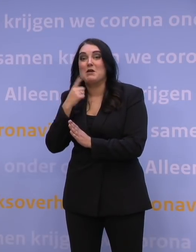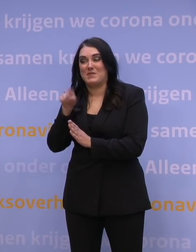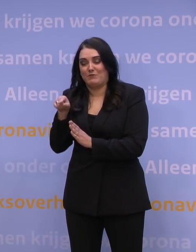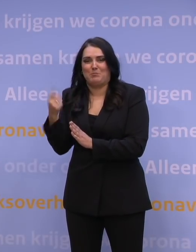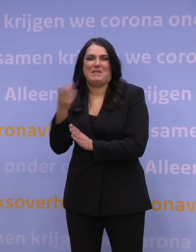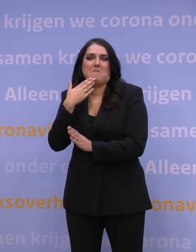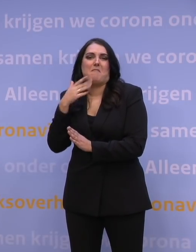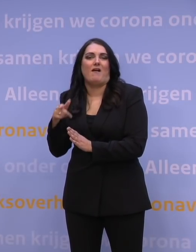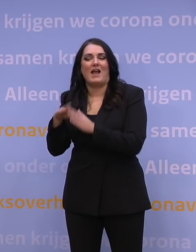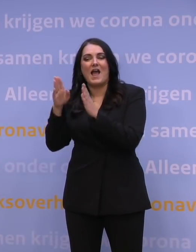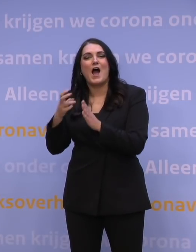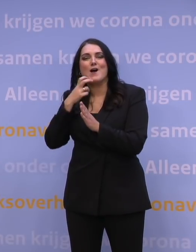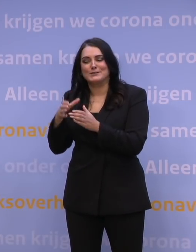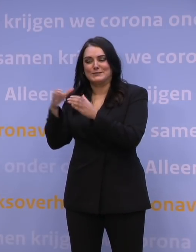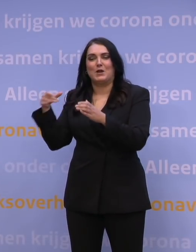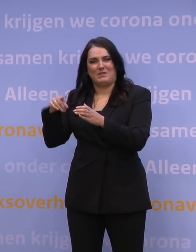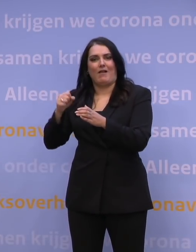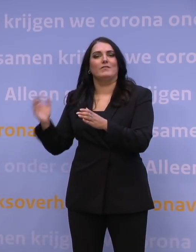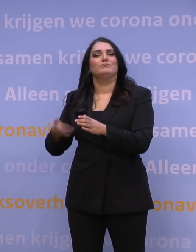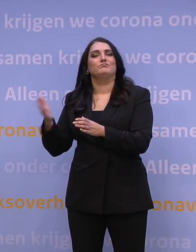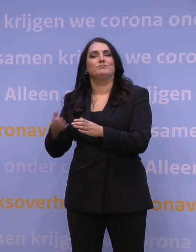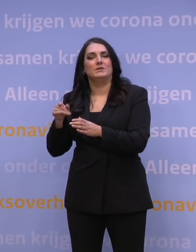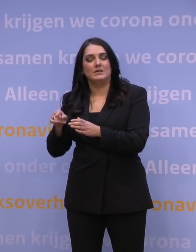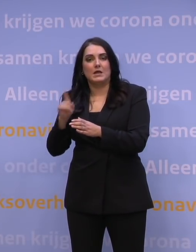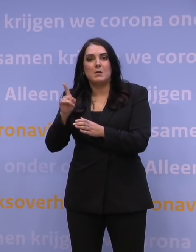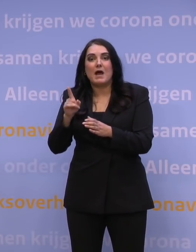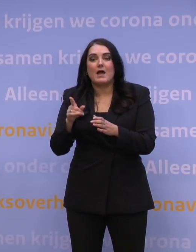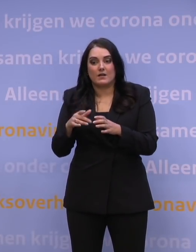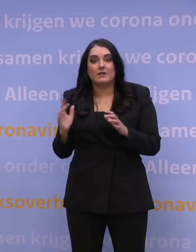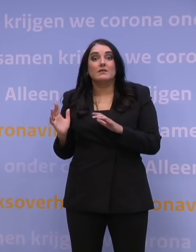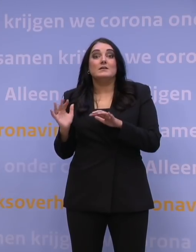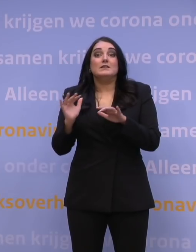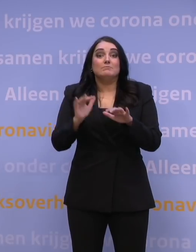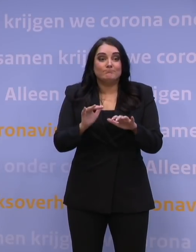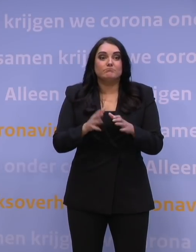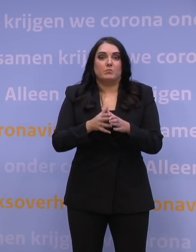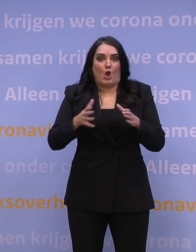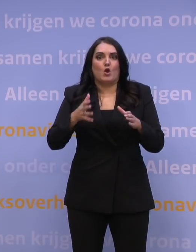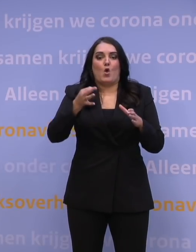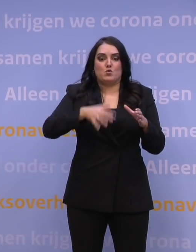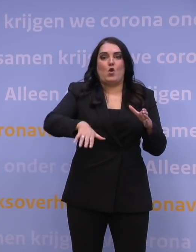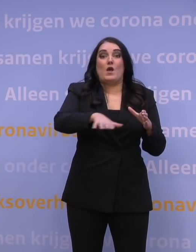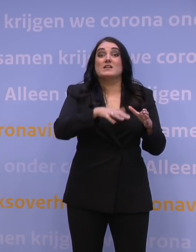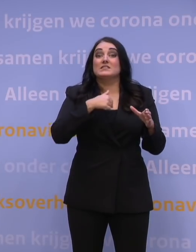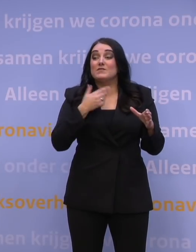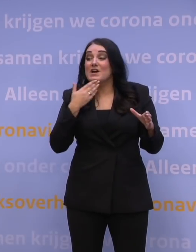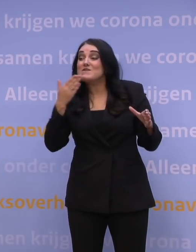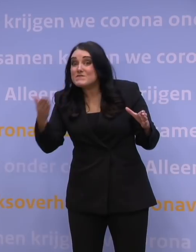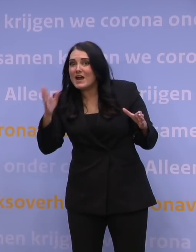om in een huisartsenpraktijk dat te kunnen doen. Maar kijk, massa maak je echt op die grotere locaties. Wat we aan de huisartsen vragen, is om ons te helpen op die locaties,